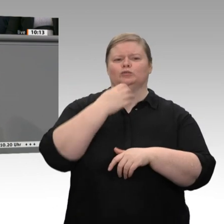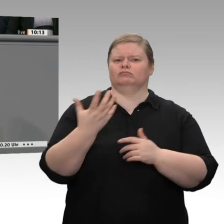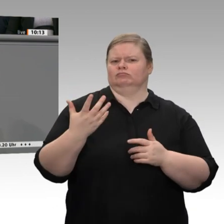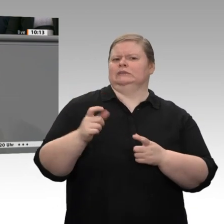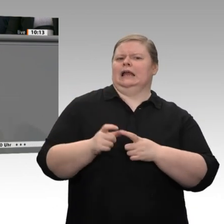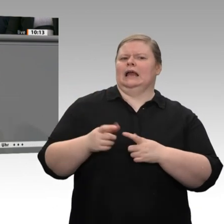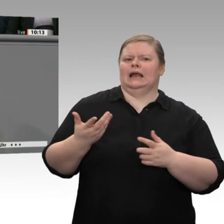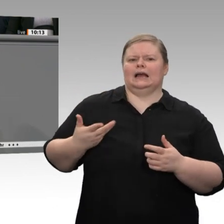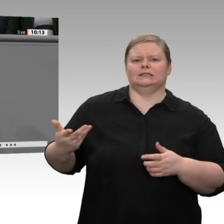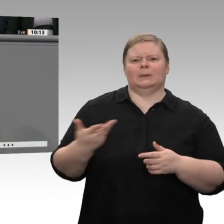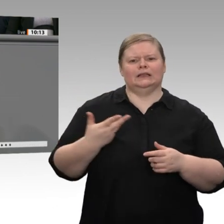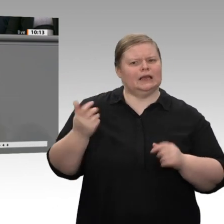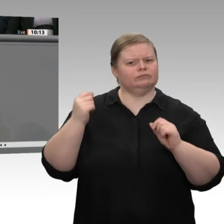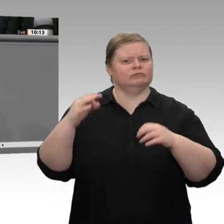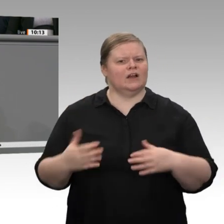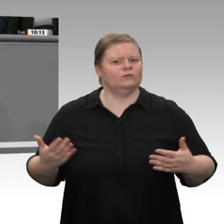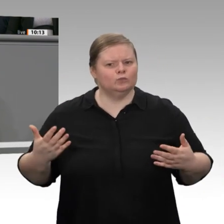Dennoch müssen wir natürlich Obacht geben;